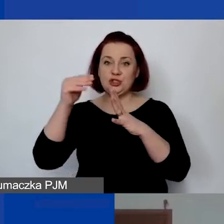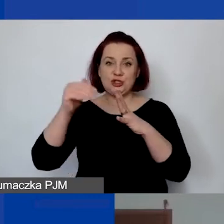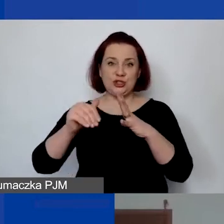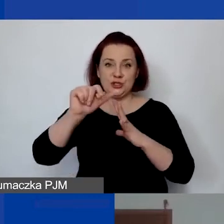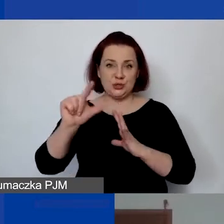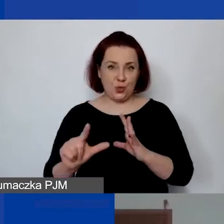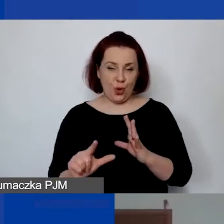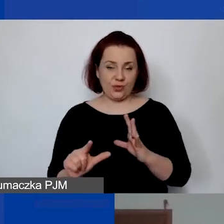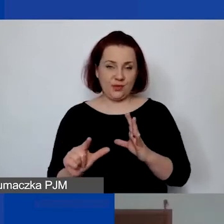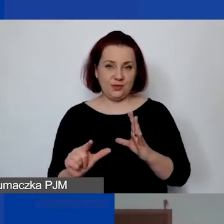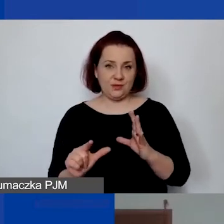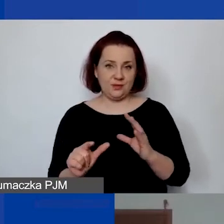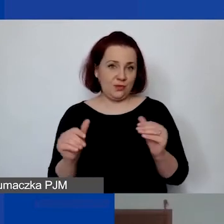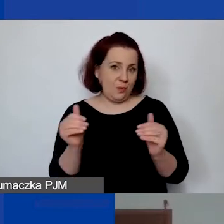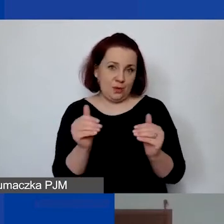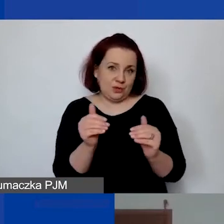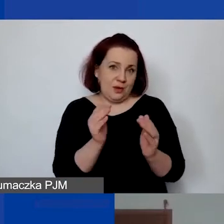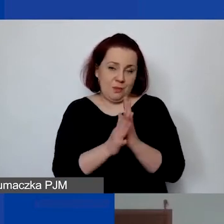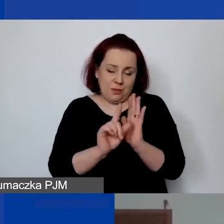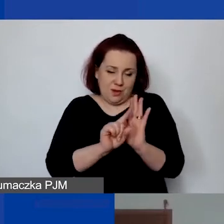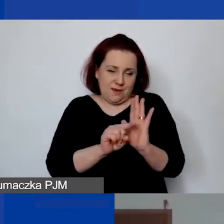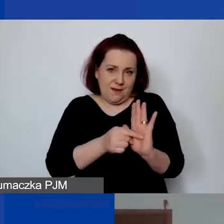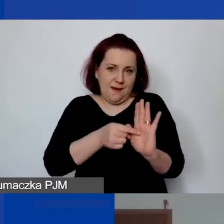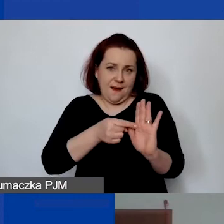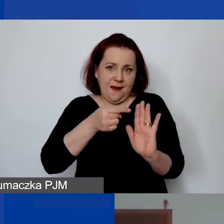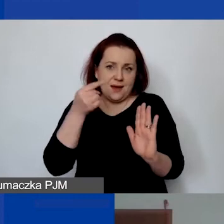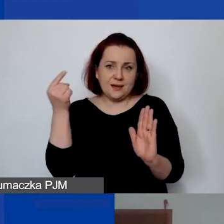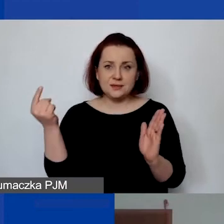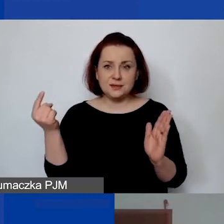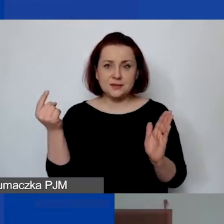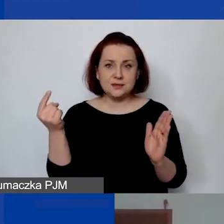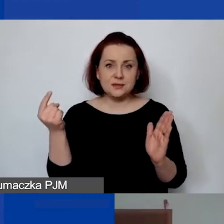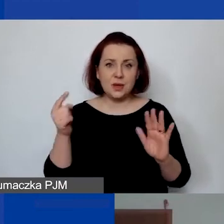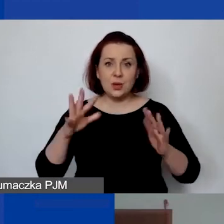można ją wtedy jednorazowo wprowadzić jako koszt projektu.